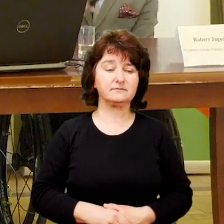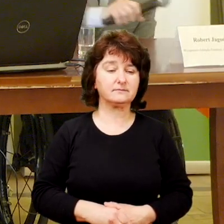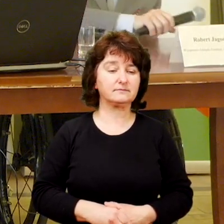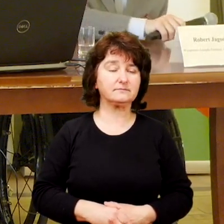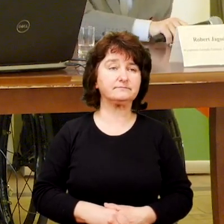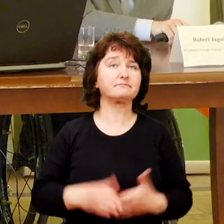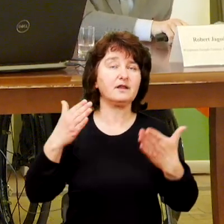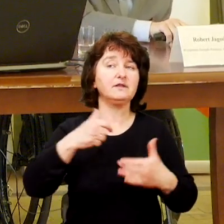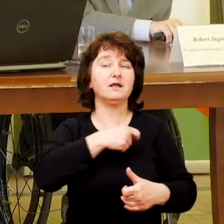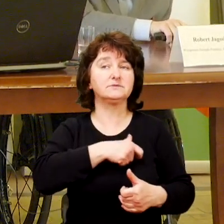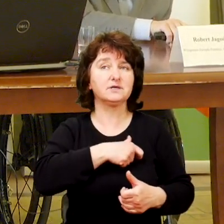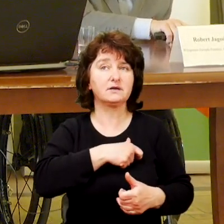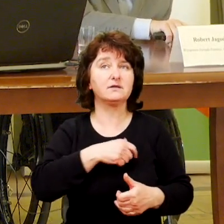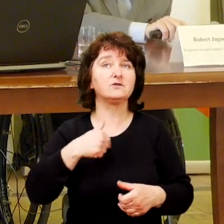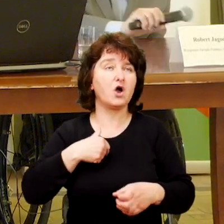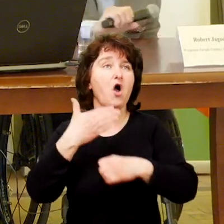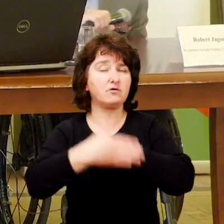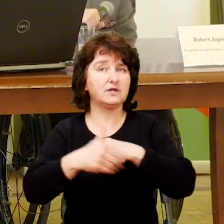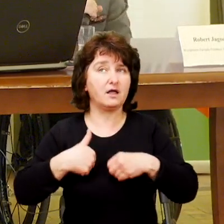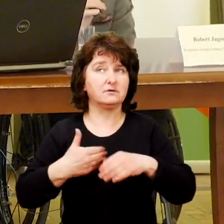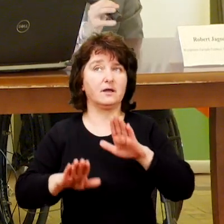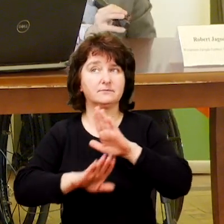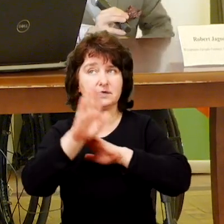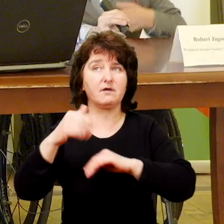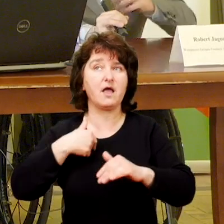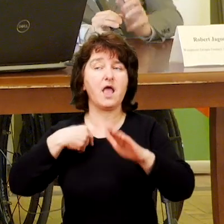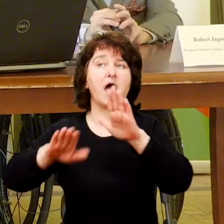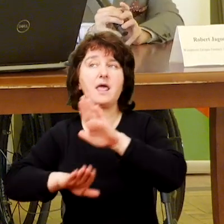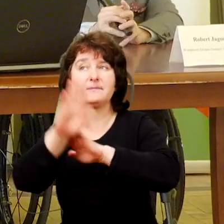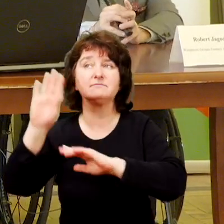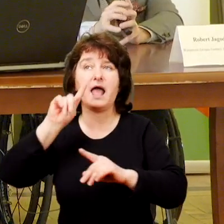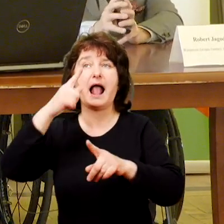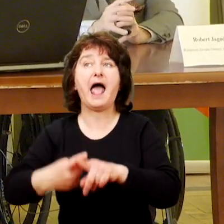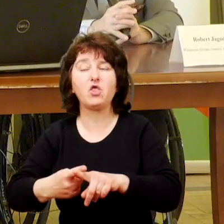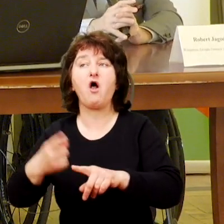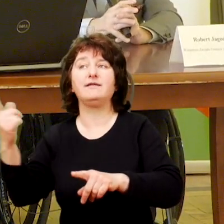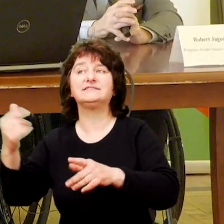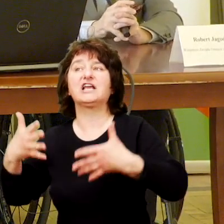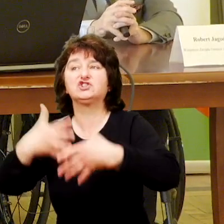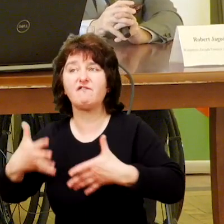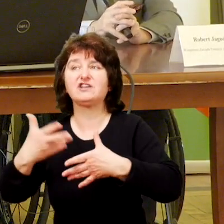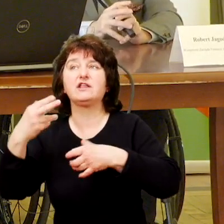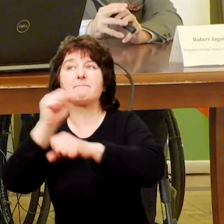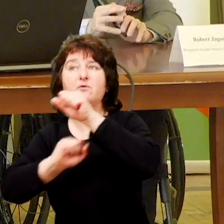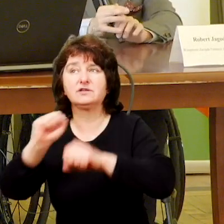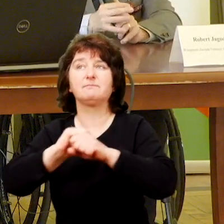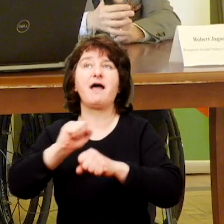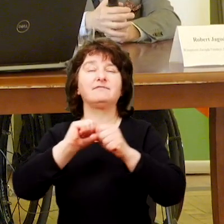Witam serdecznie ja jako ostatnia. Reprezentuję Katolickie Stowarzyszenie Niepełnosprawnych Archidiecezji Warszawskiej,